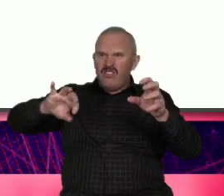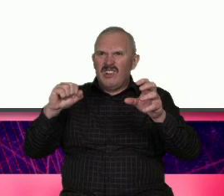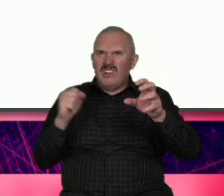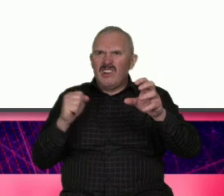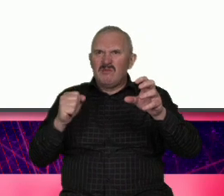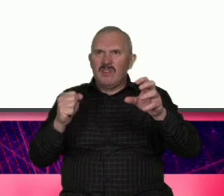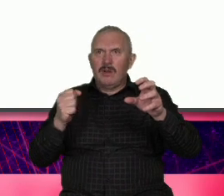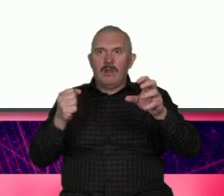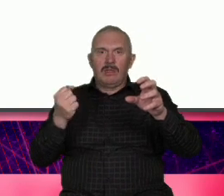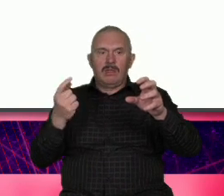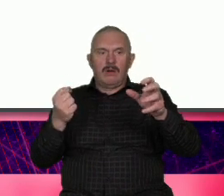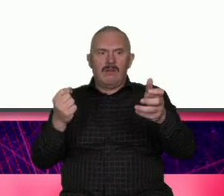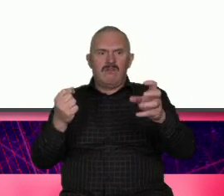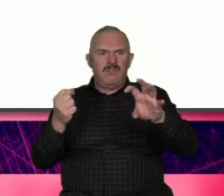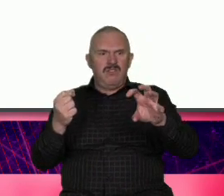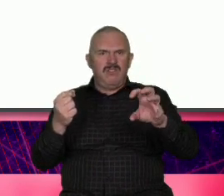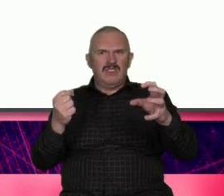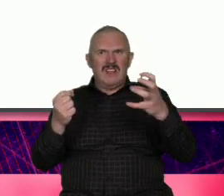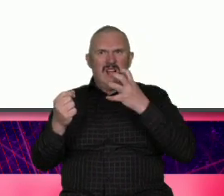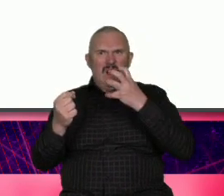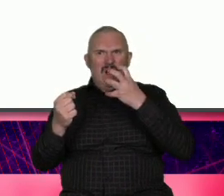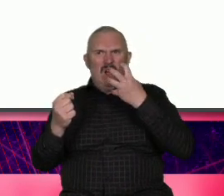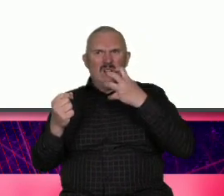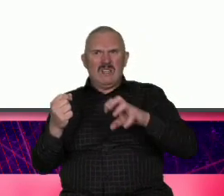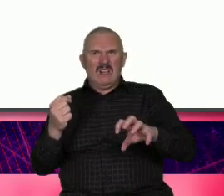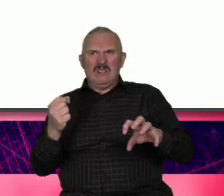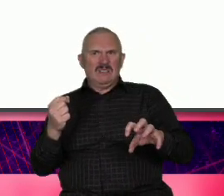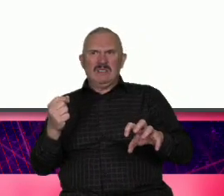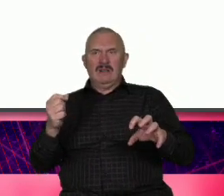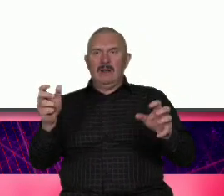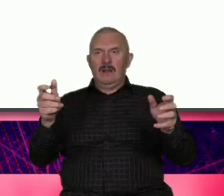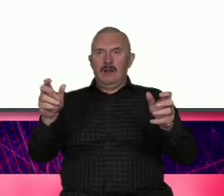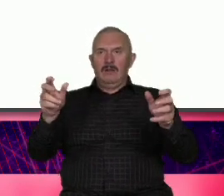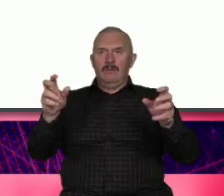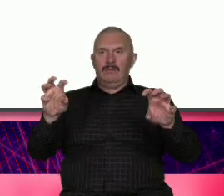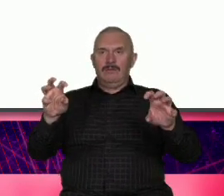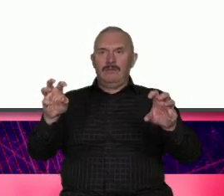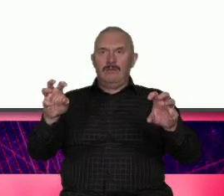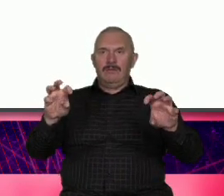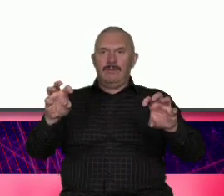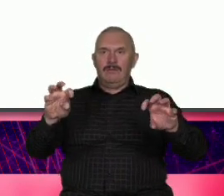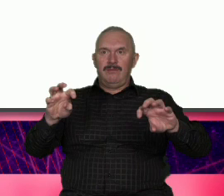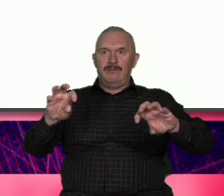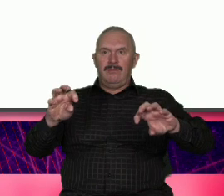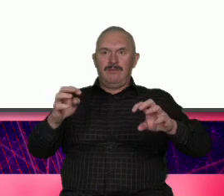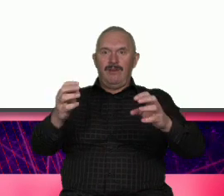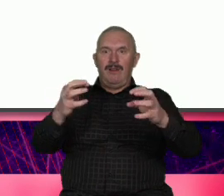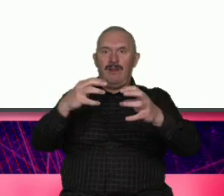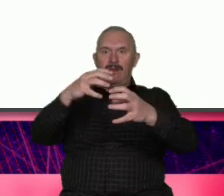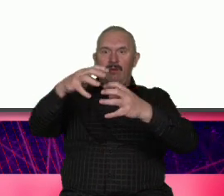chodzi Myśl myśl globalnie Działaj lokalnie czyli glokalizacja